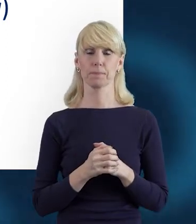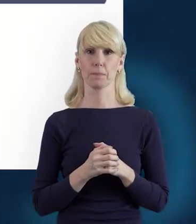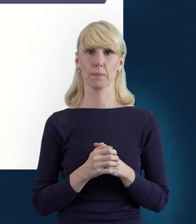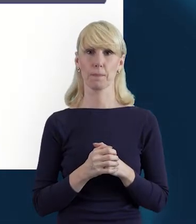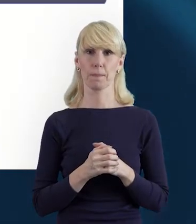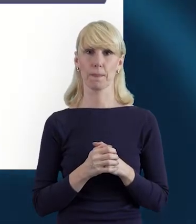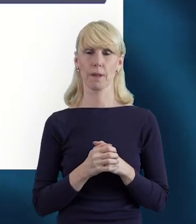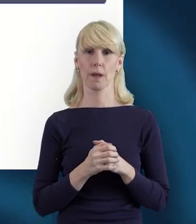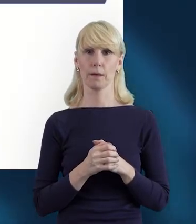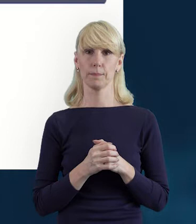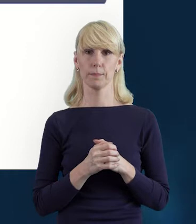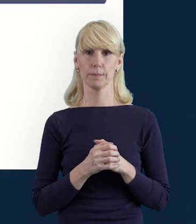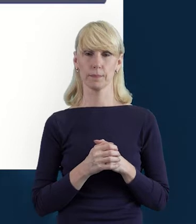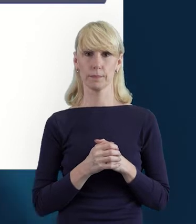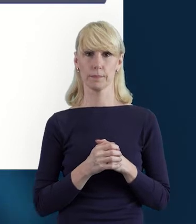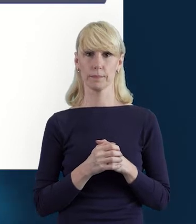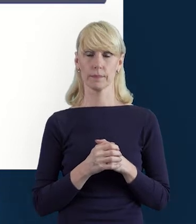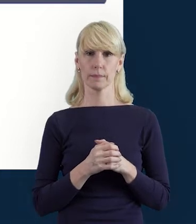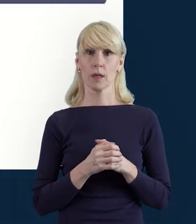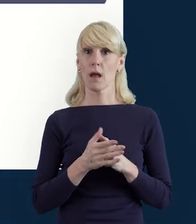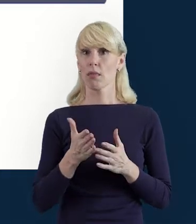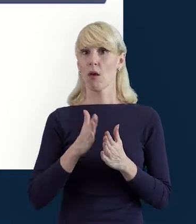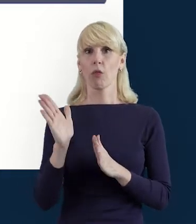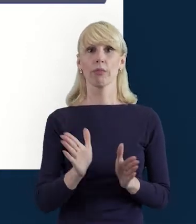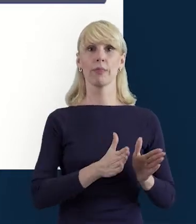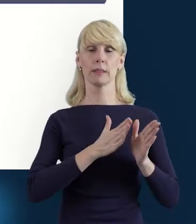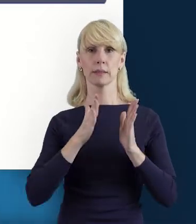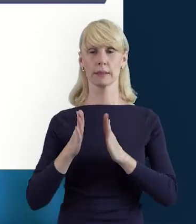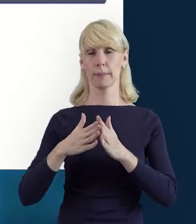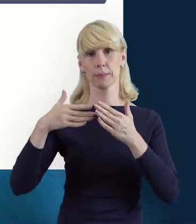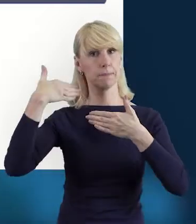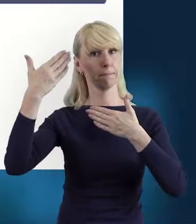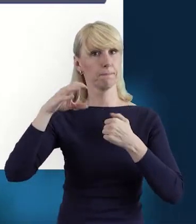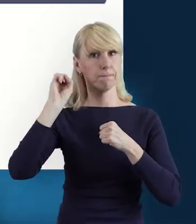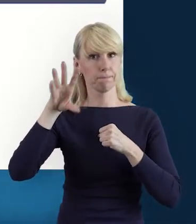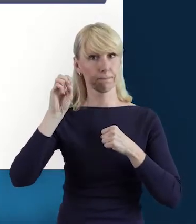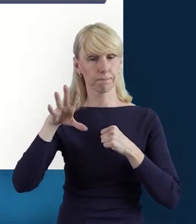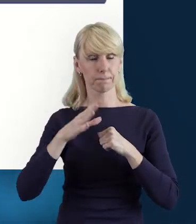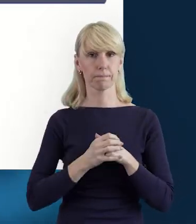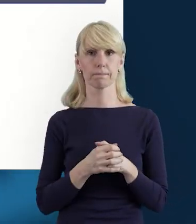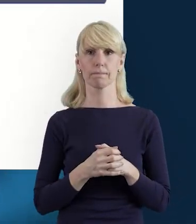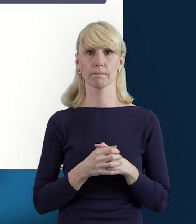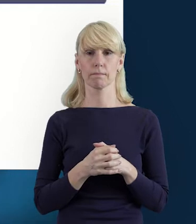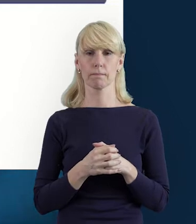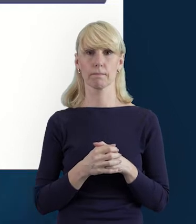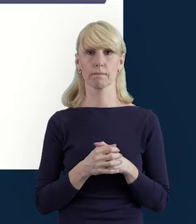I przechodząc do kolejnego slajdu, przy pomocy właśnie... Jeszcze zanim przy pomocy, to powiem,